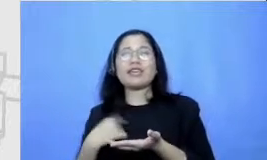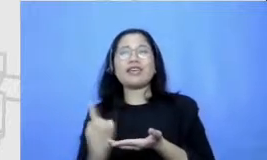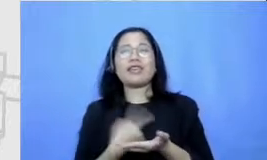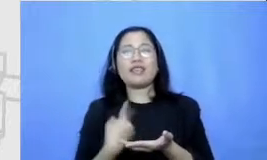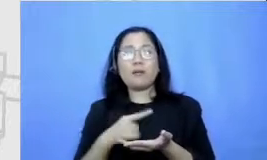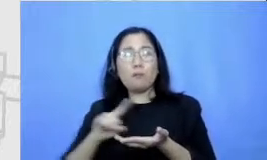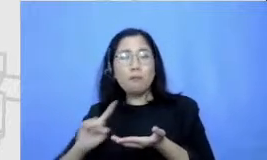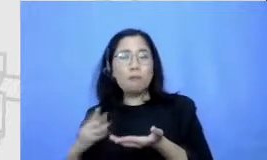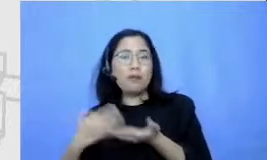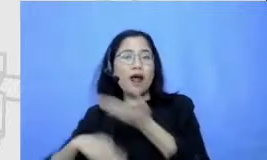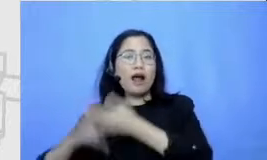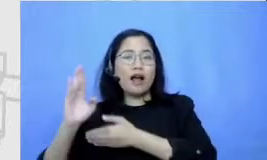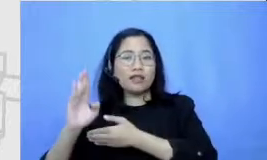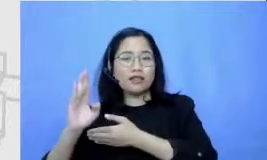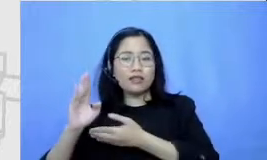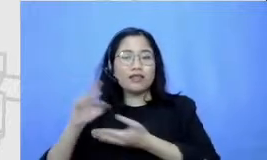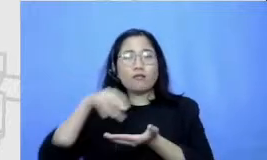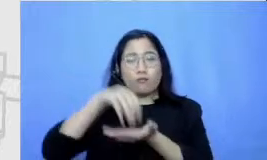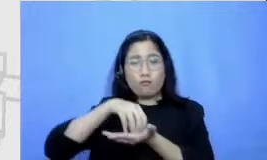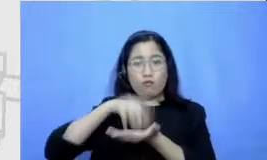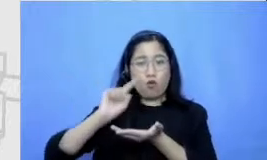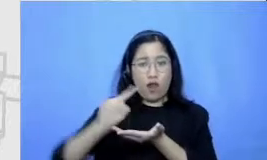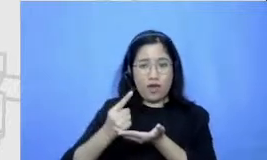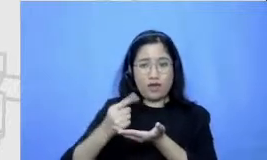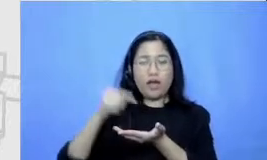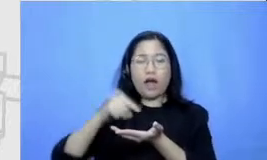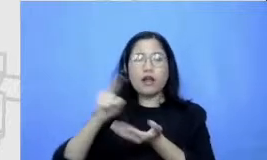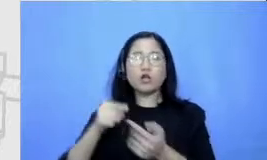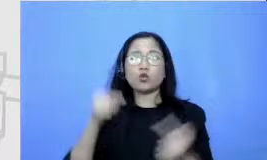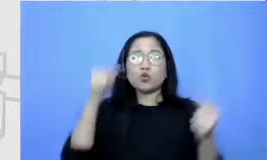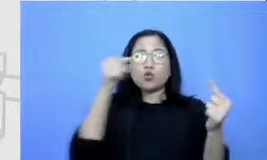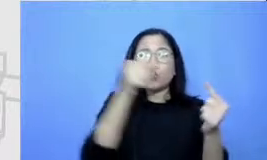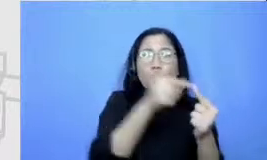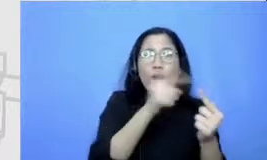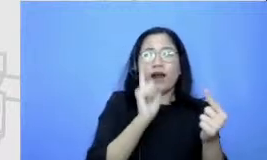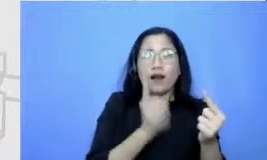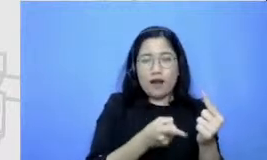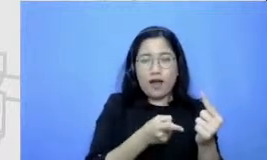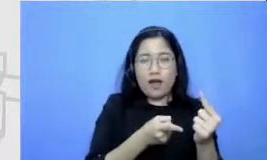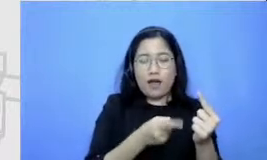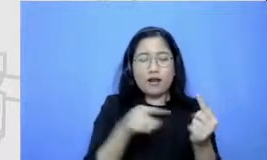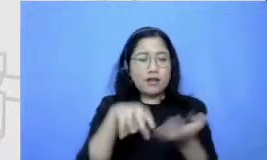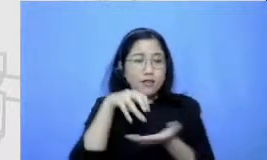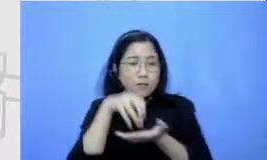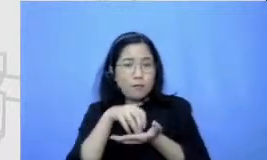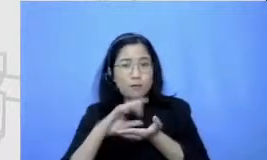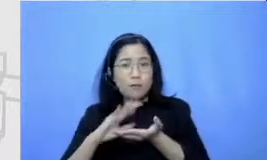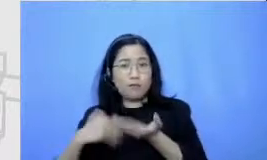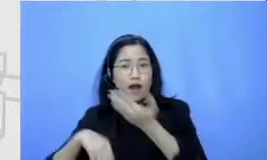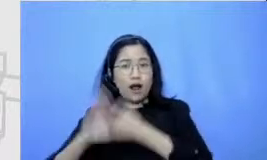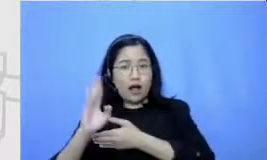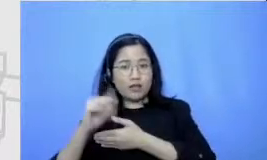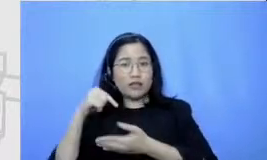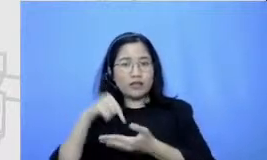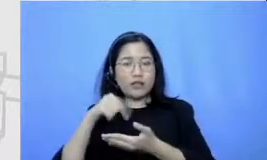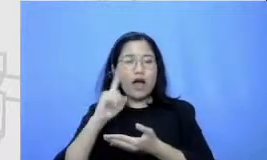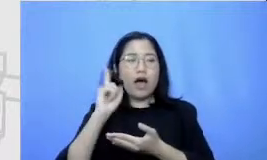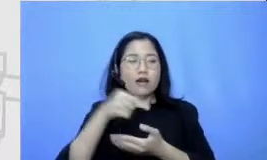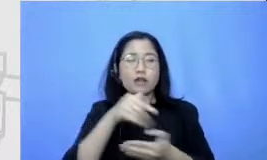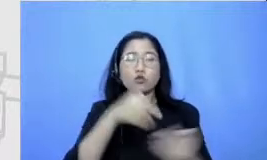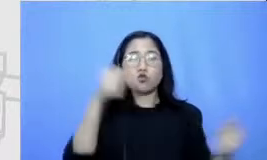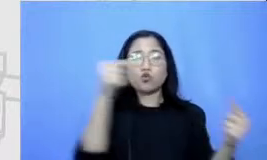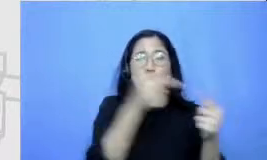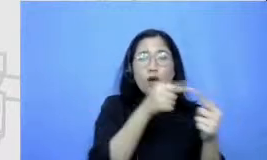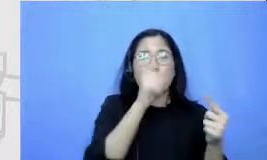juga yang menjadi tujuan dan dari titik berangkat sampai titik Juan itu ada rutenya dipeta kita juga